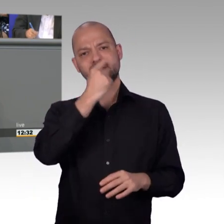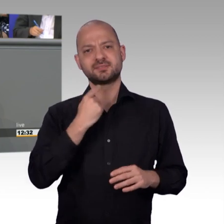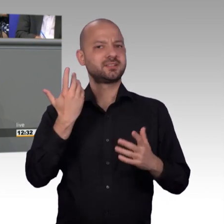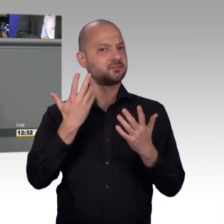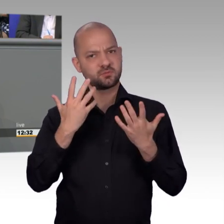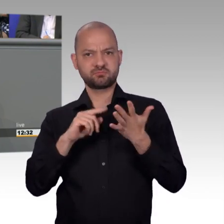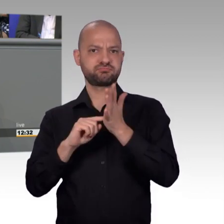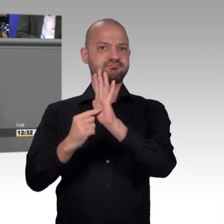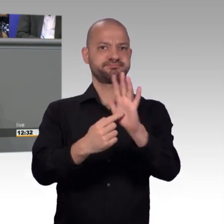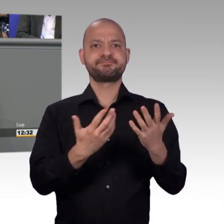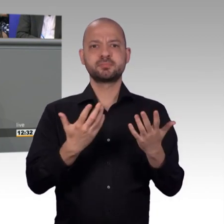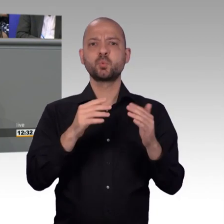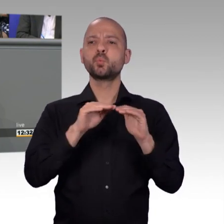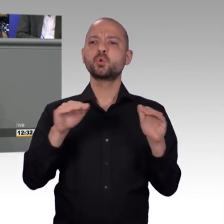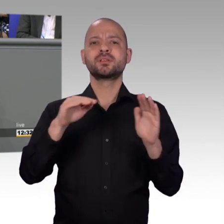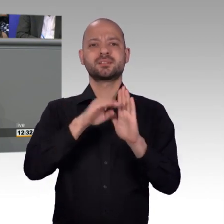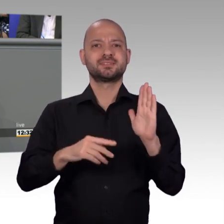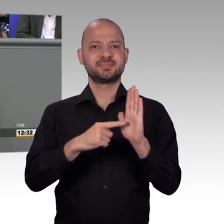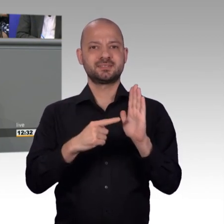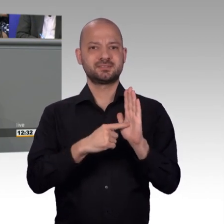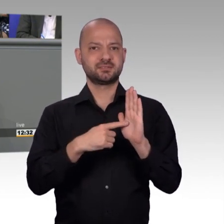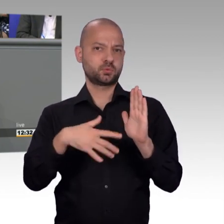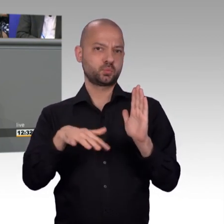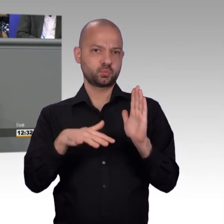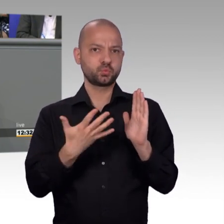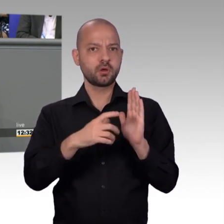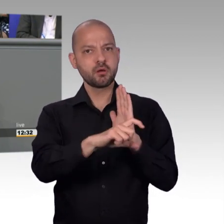erst 50.000 Petitionsmitunterzeichner zusammen kommen müssen.